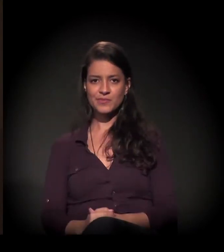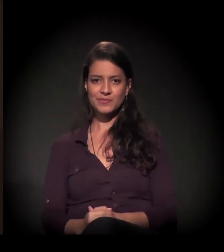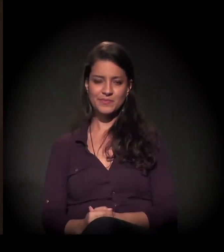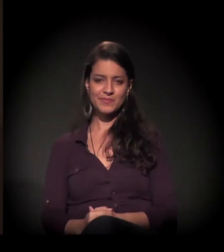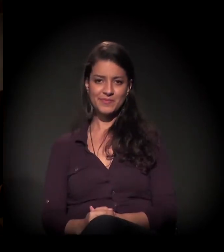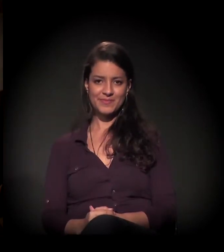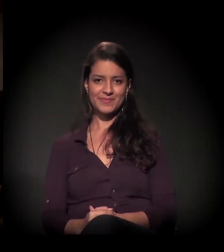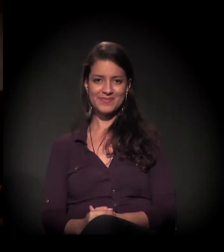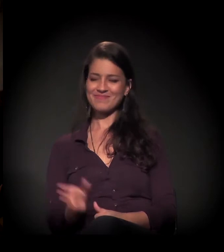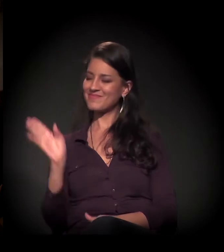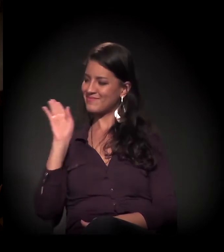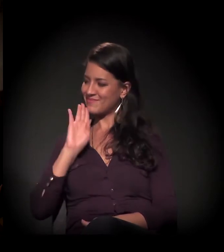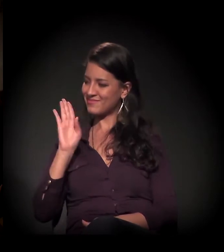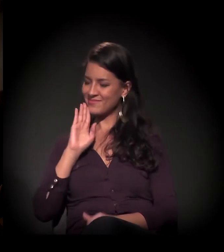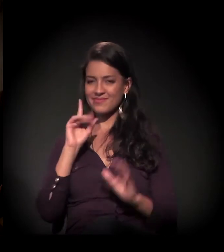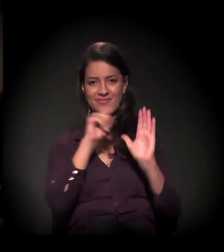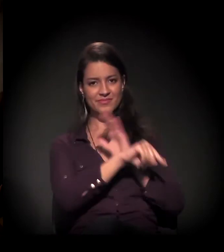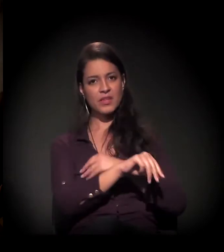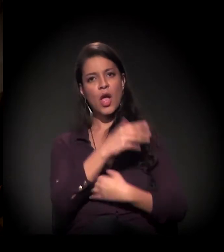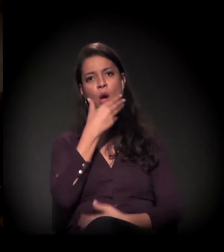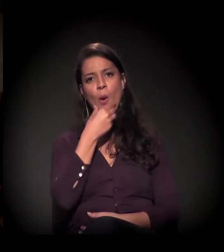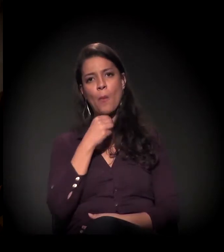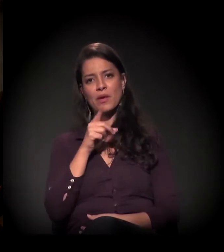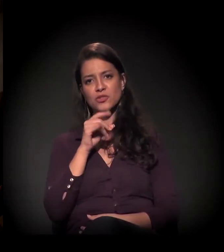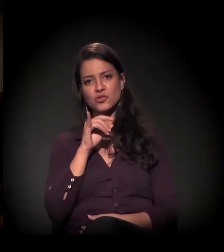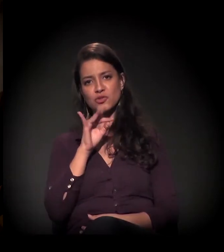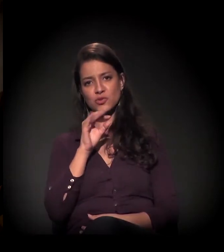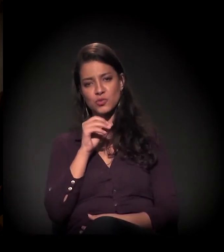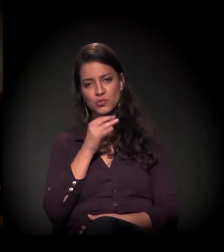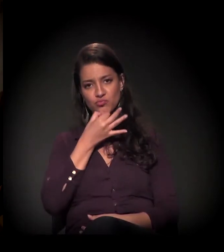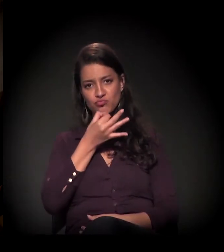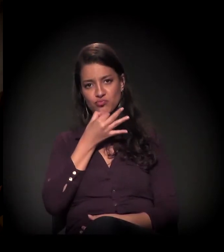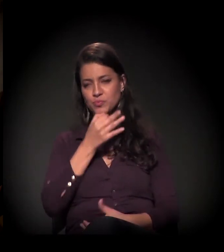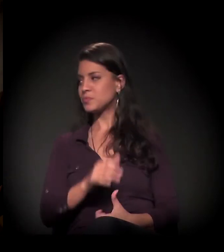Legal, Maria! Dito, algum comentário?